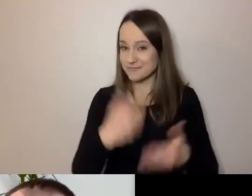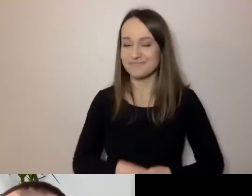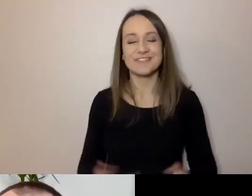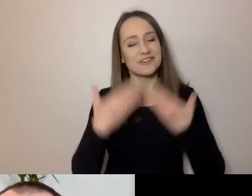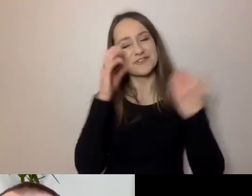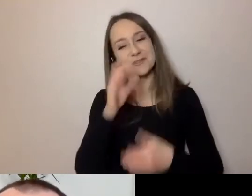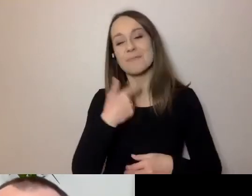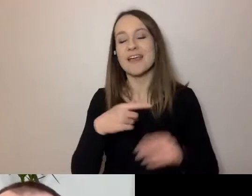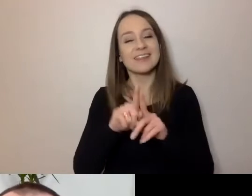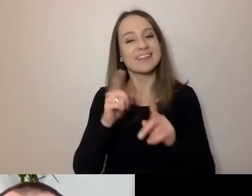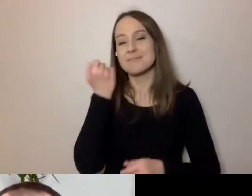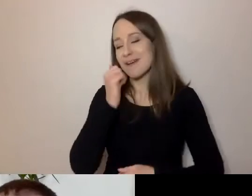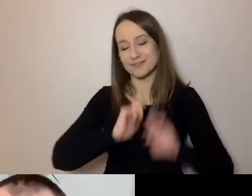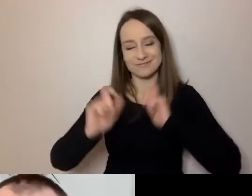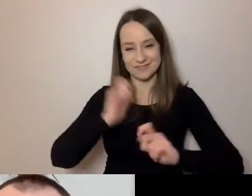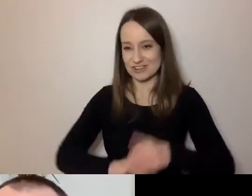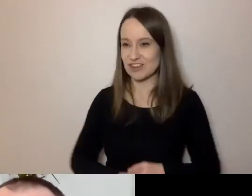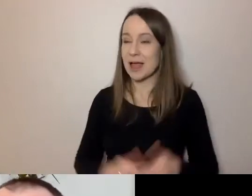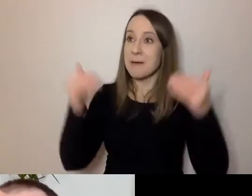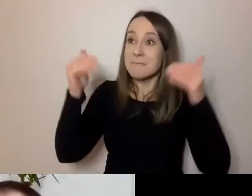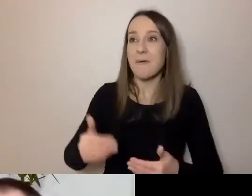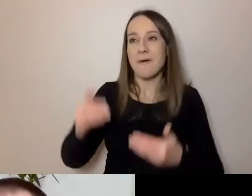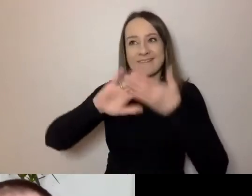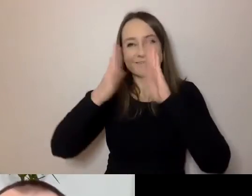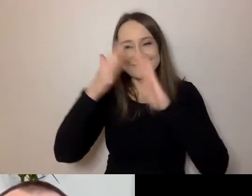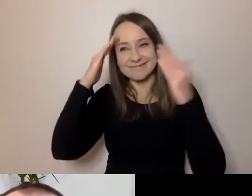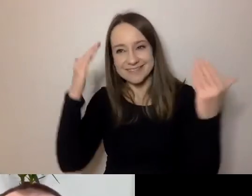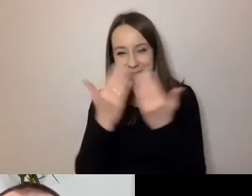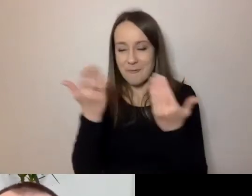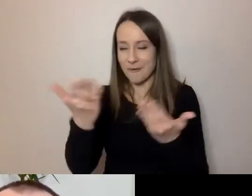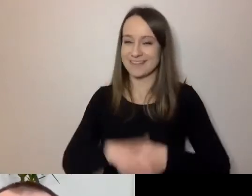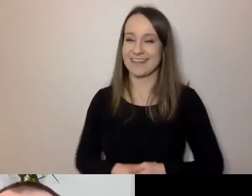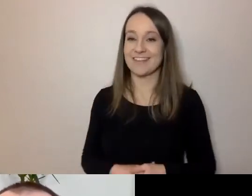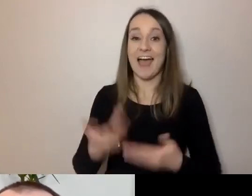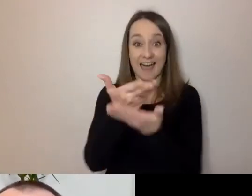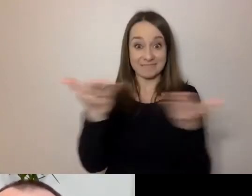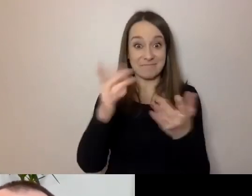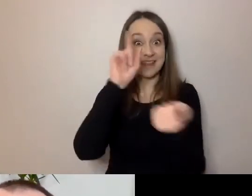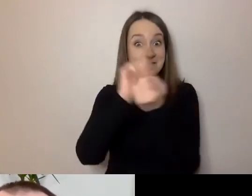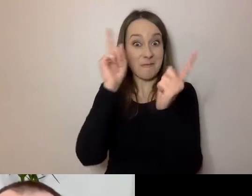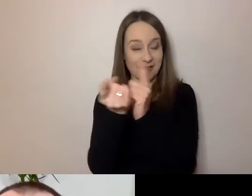Też bardzo się cieszę, że mogę się z tobą poznać, a z państwem spotkać. Spróbuję przekonać,